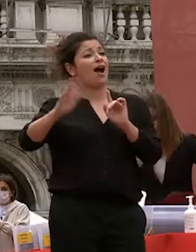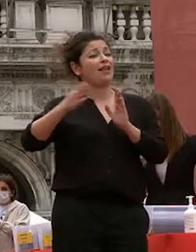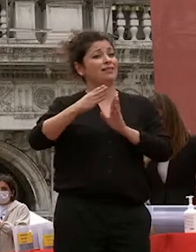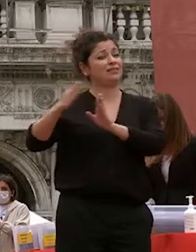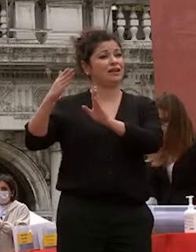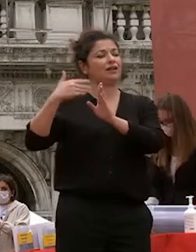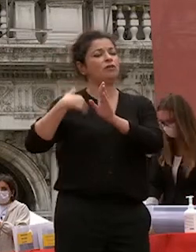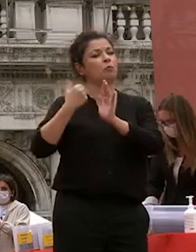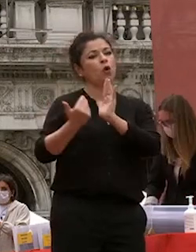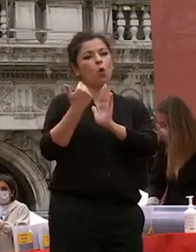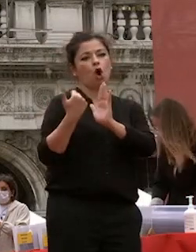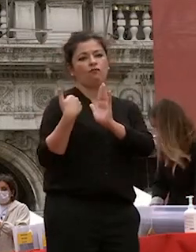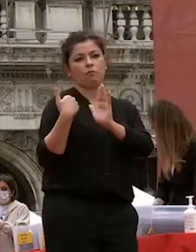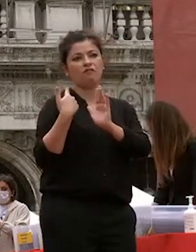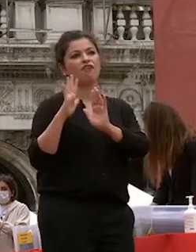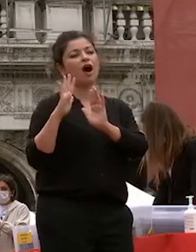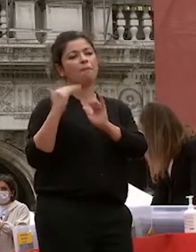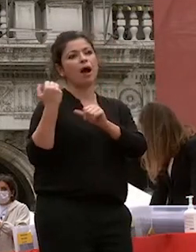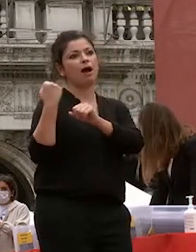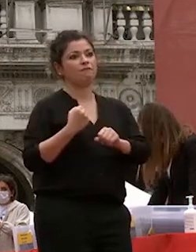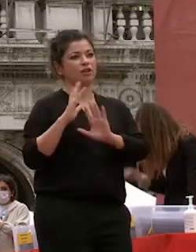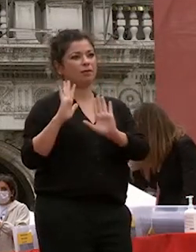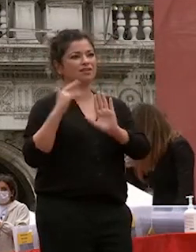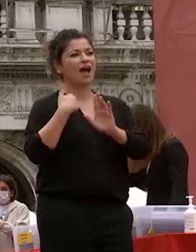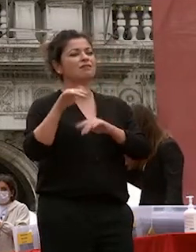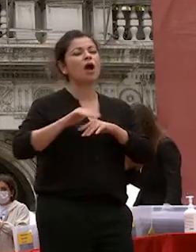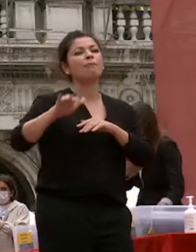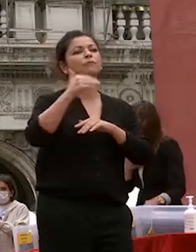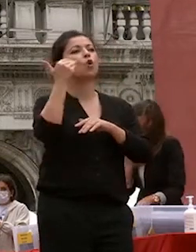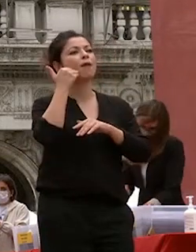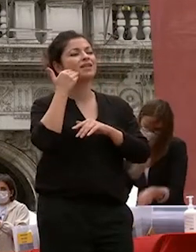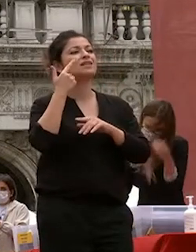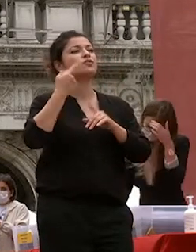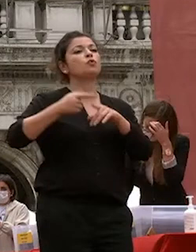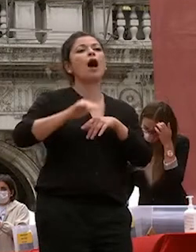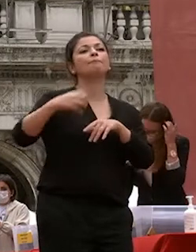recenti ma fondamentali come le componenti umanistiche e scientifiche